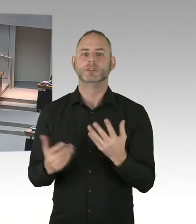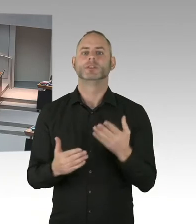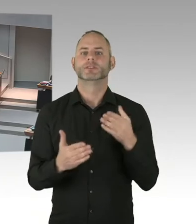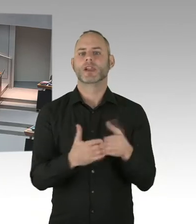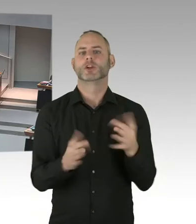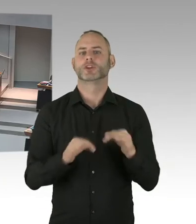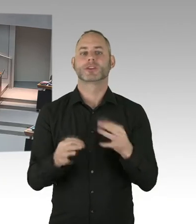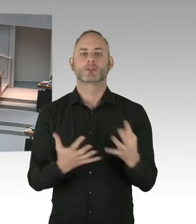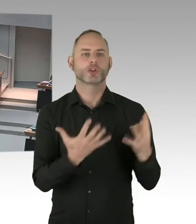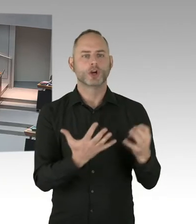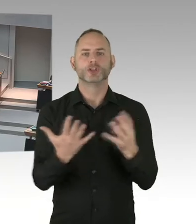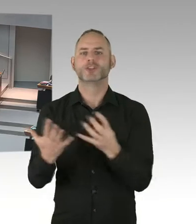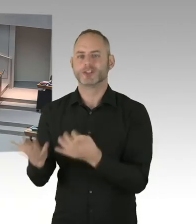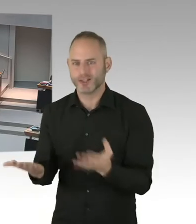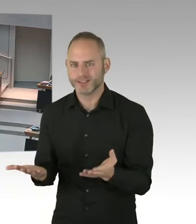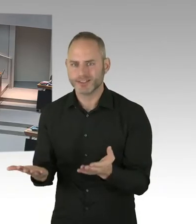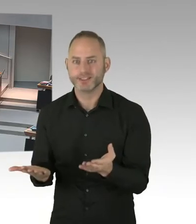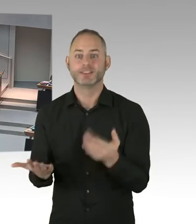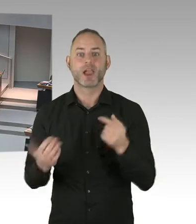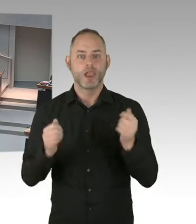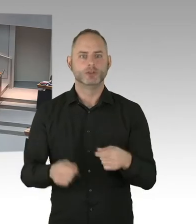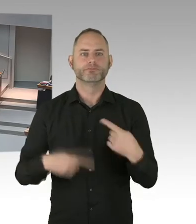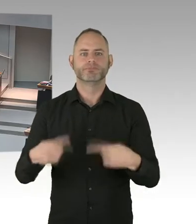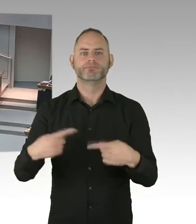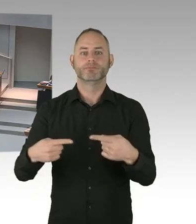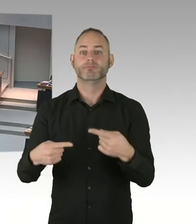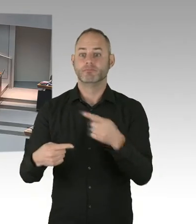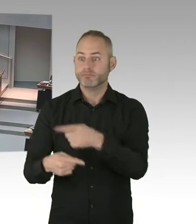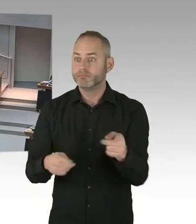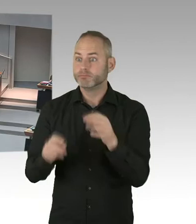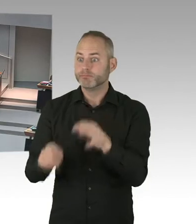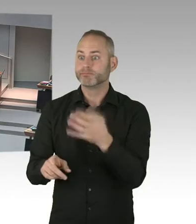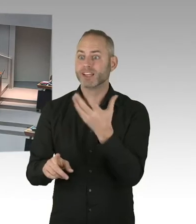Da haben wir alle noch gemeinsam zu tun. Denn leider, leider ist auch heute die Stigmatisierung